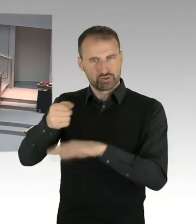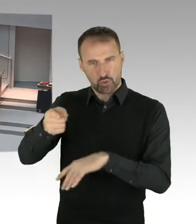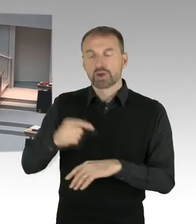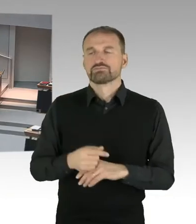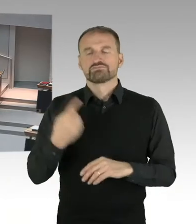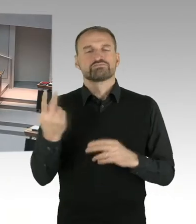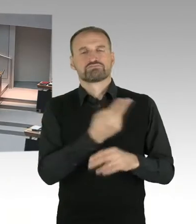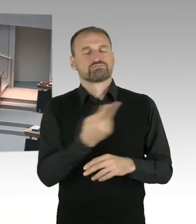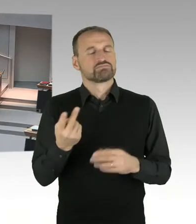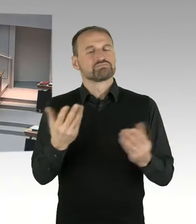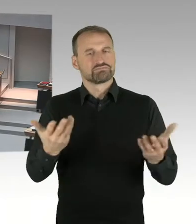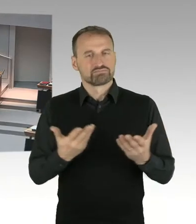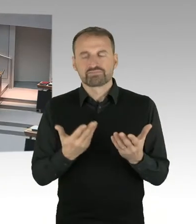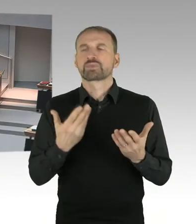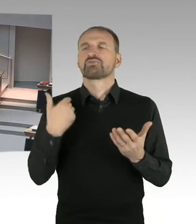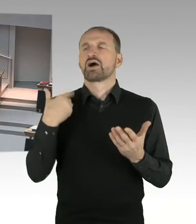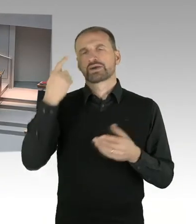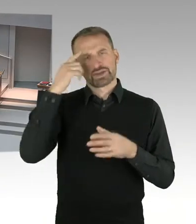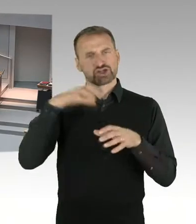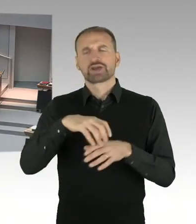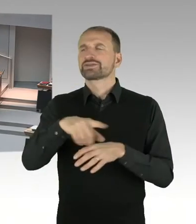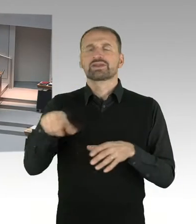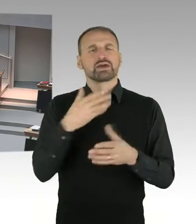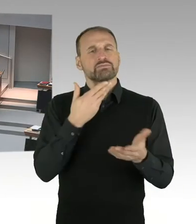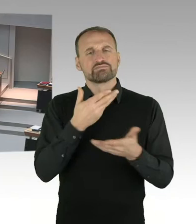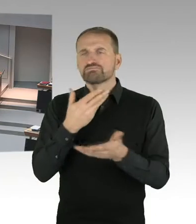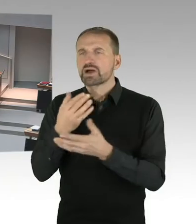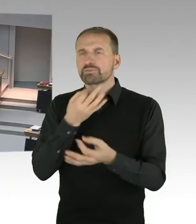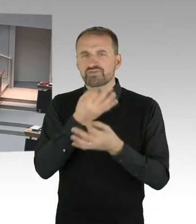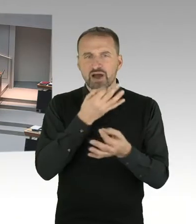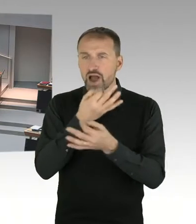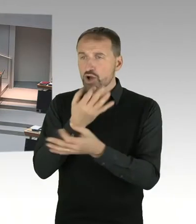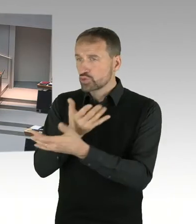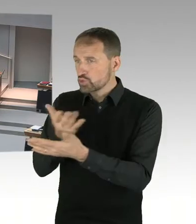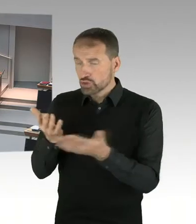Mit diesen Berichten hat er sich auseinandergesetzt und hat in seiner Begründung,